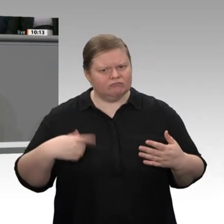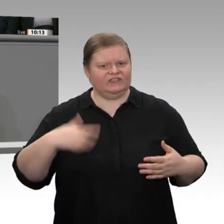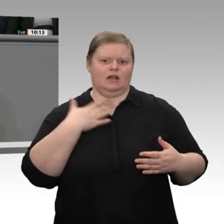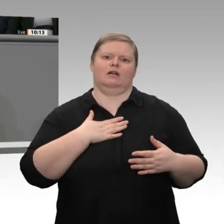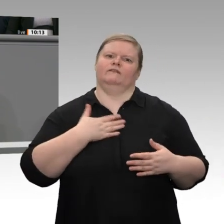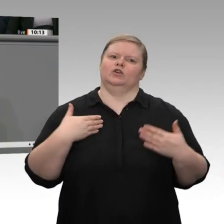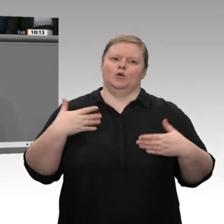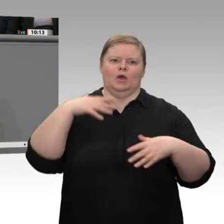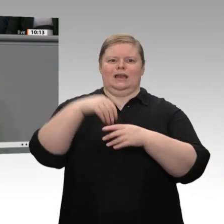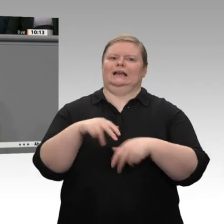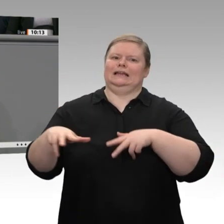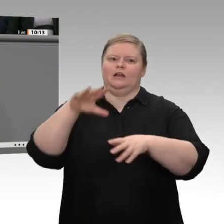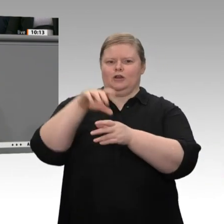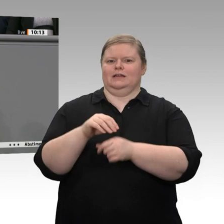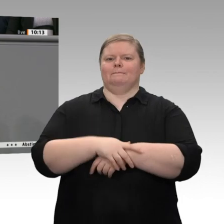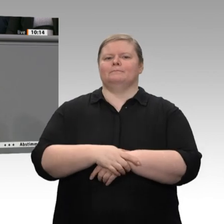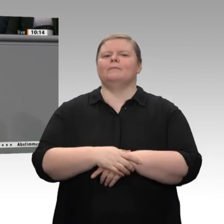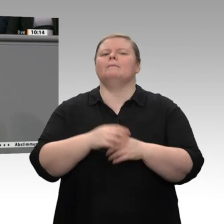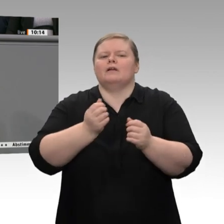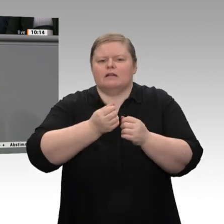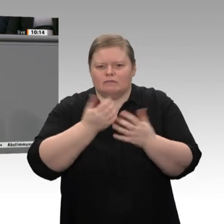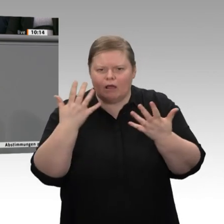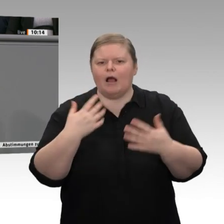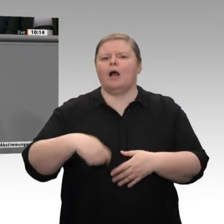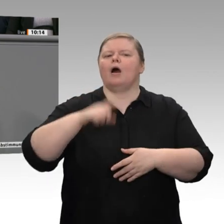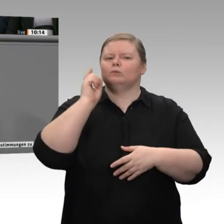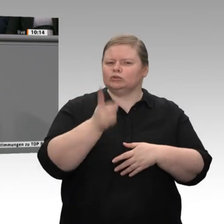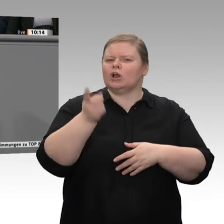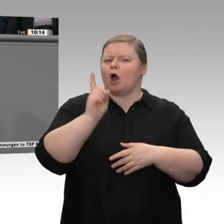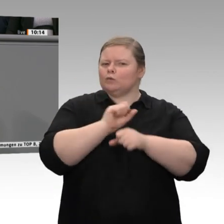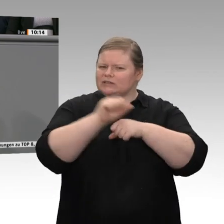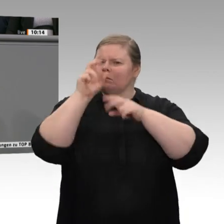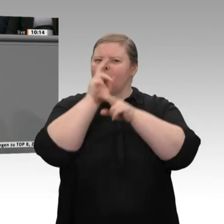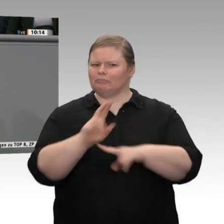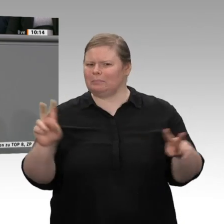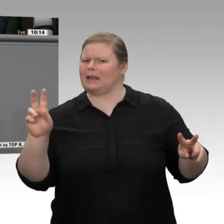denn einzelne Branchen schwächeln. Dabei sollten wir nicht ausschließlich die großen